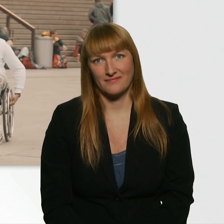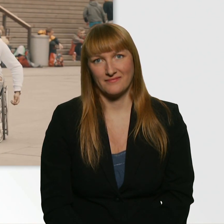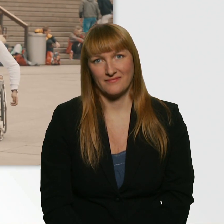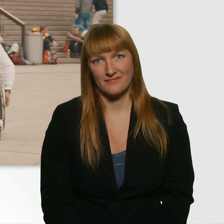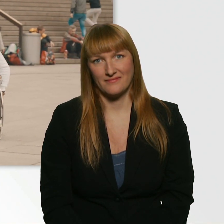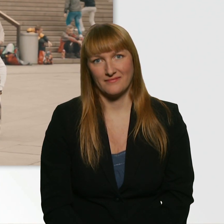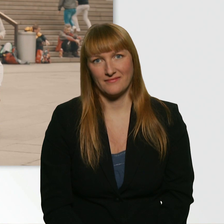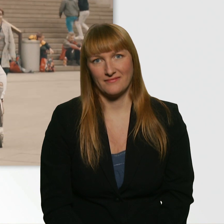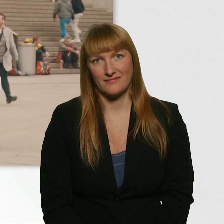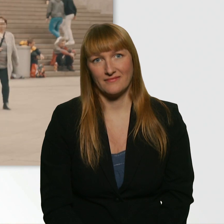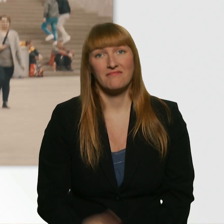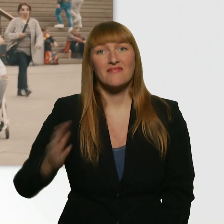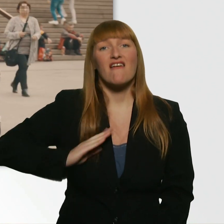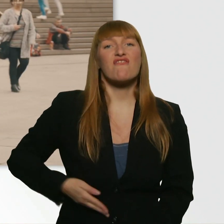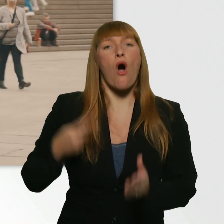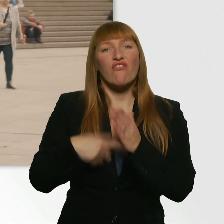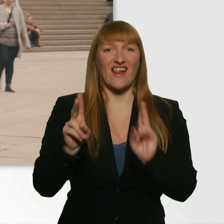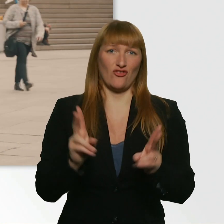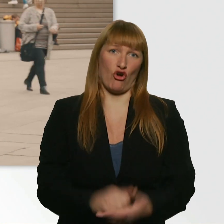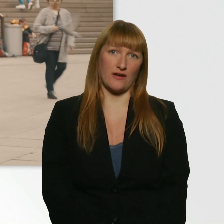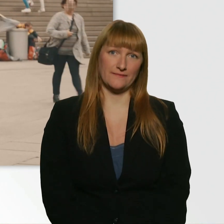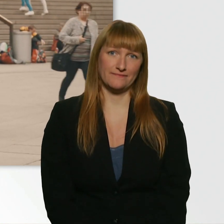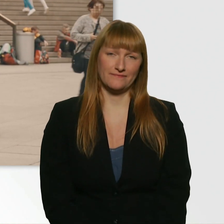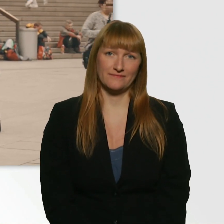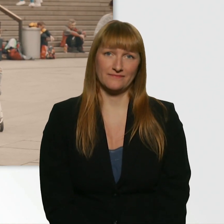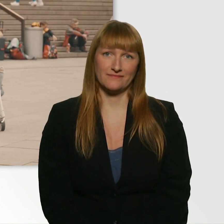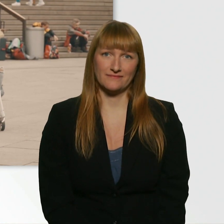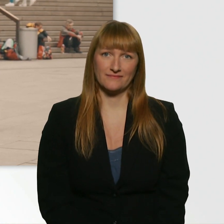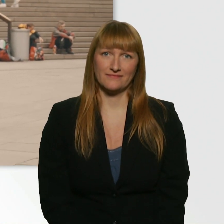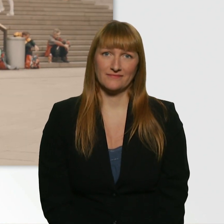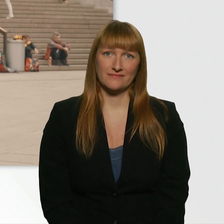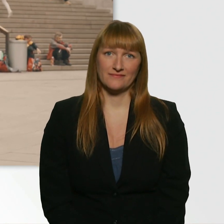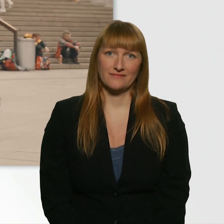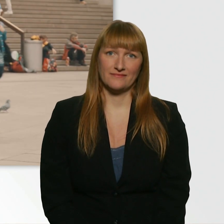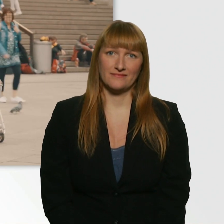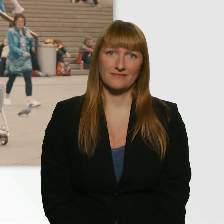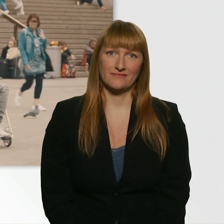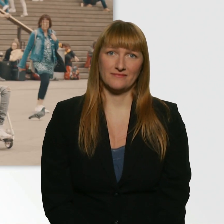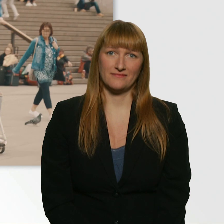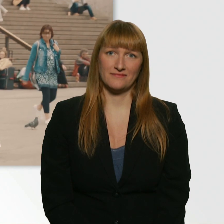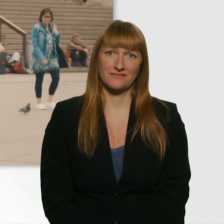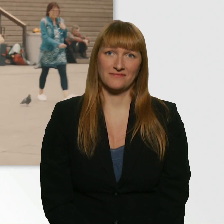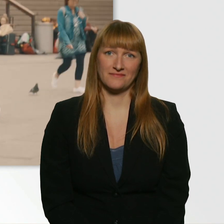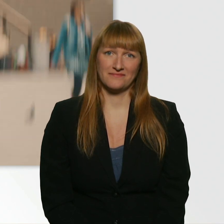Mir fehlt die Frau. ? Lass dir nichts sagen. Nein, lass dir nichts sagen.